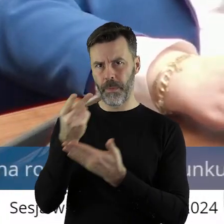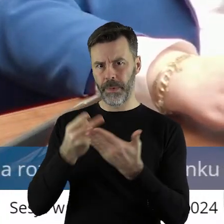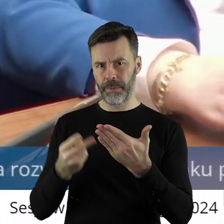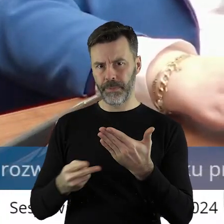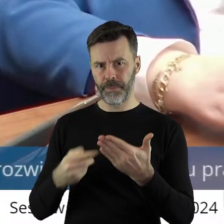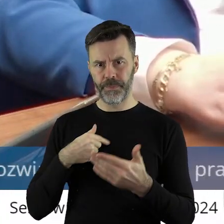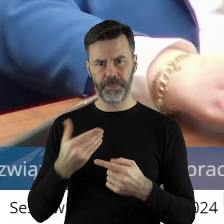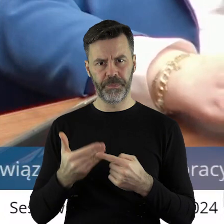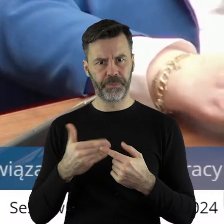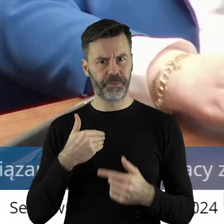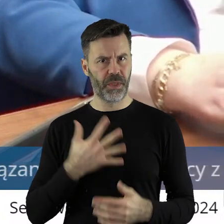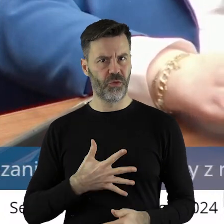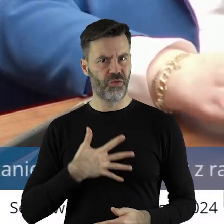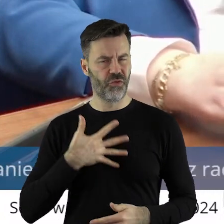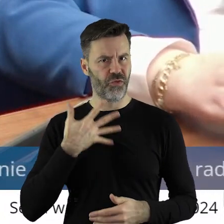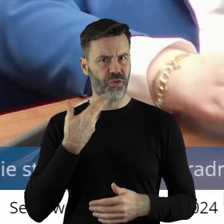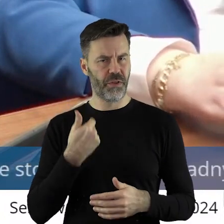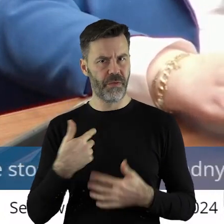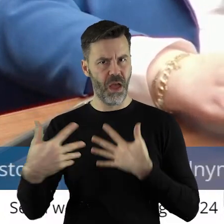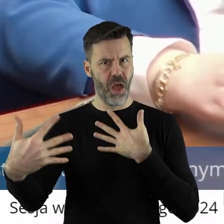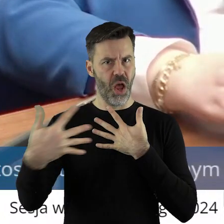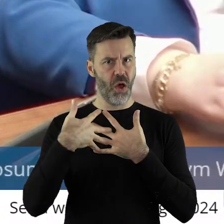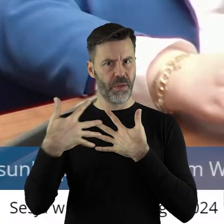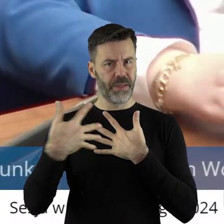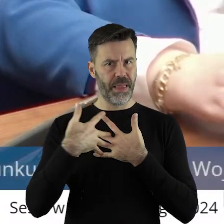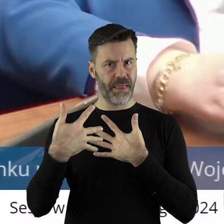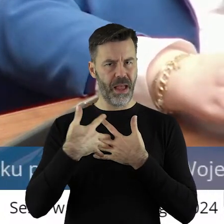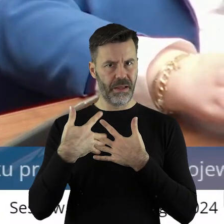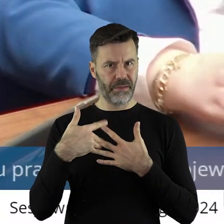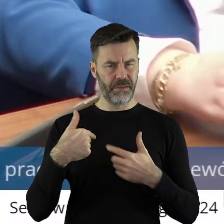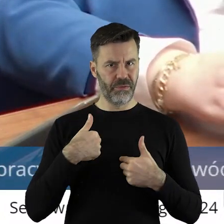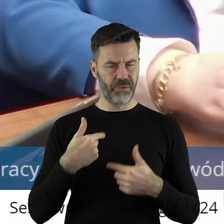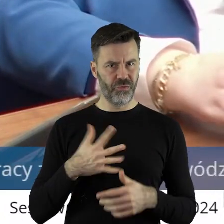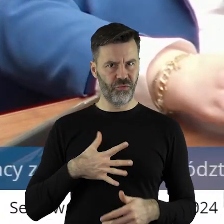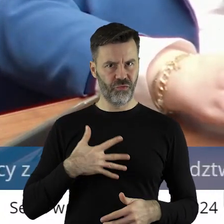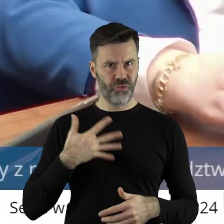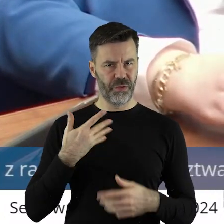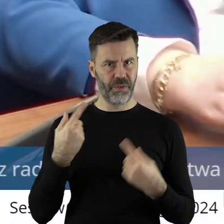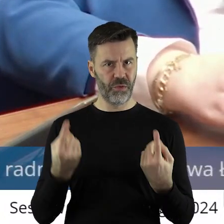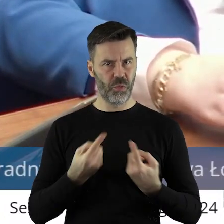Tym bardziej mnie dziwi ta ocena, ponieważ nie ma żadnych jakby